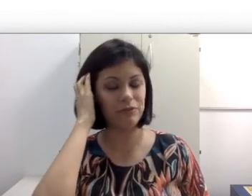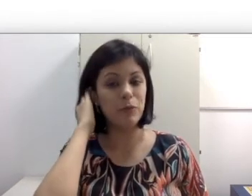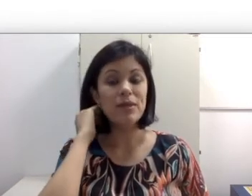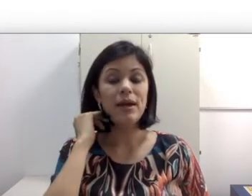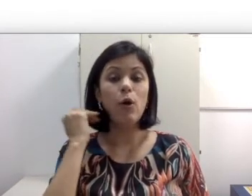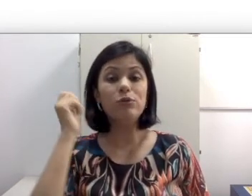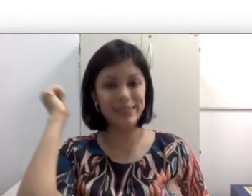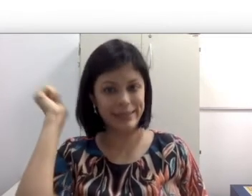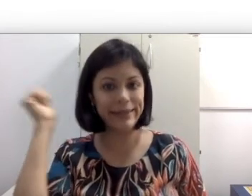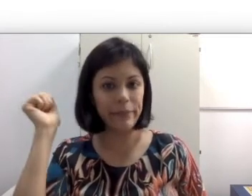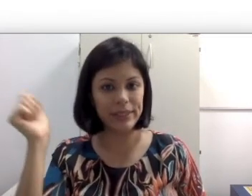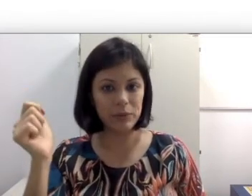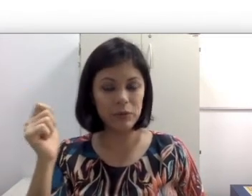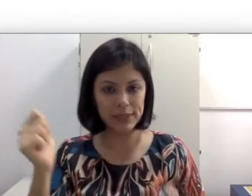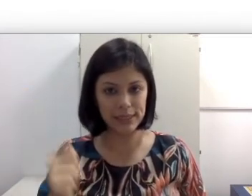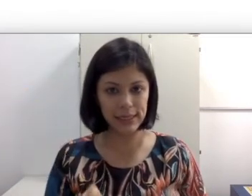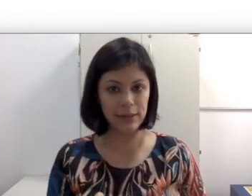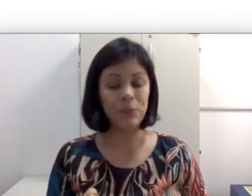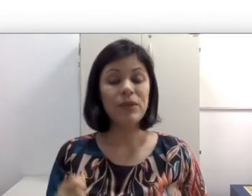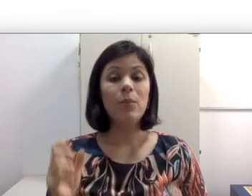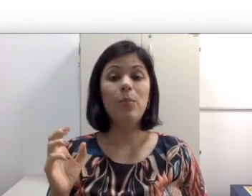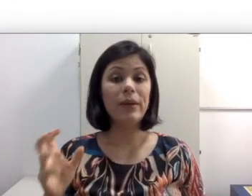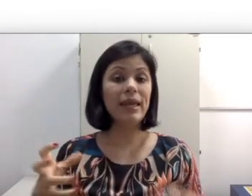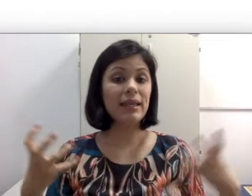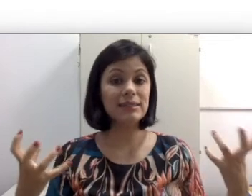auditivo ou desliguem mesmo, alguns desligam, porque ela não gosta desse ruído intenso.